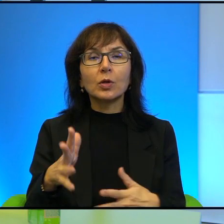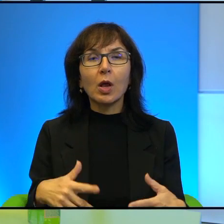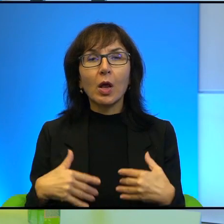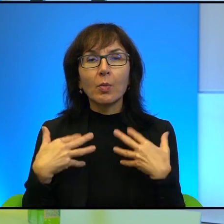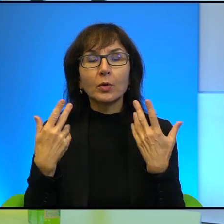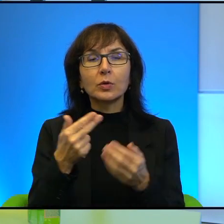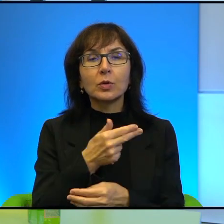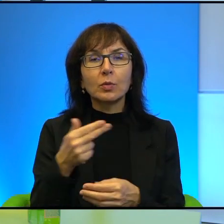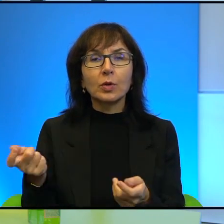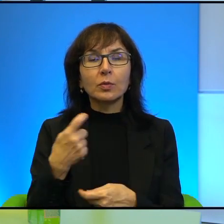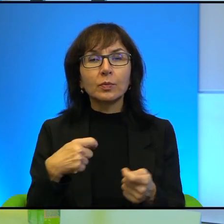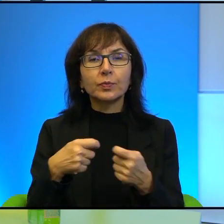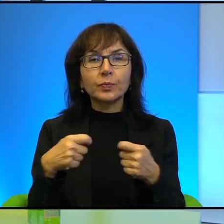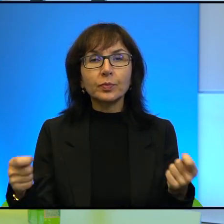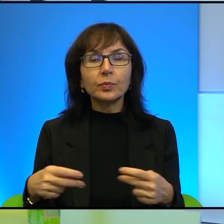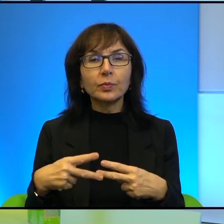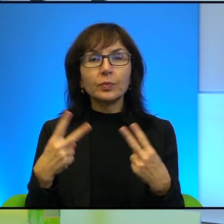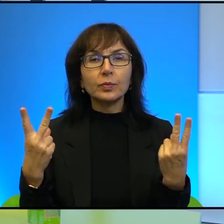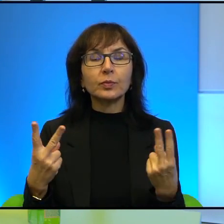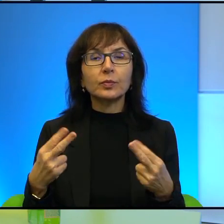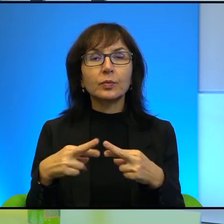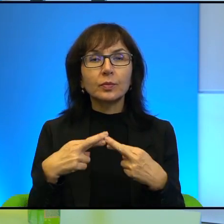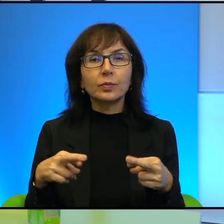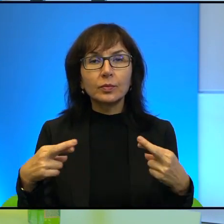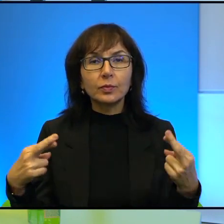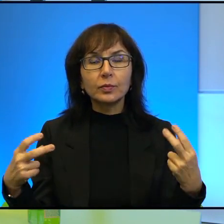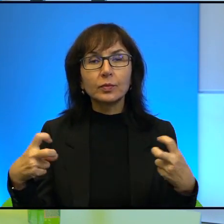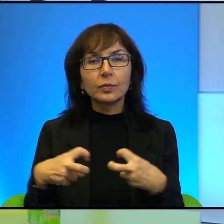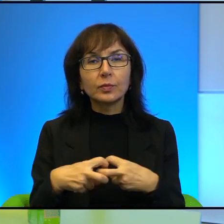z mediami i mediami, portalami społecznościowymi jako